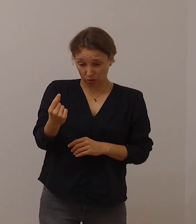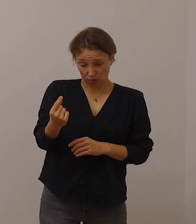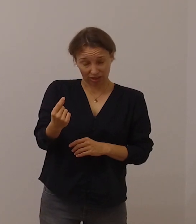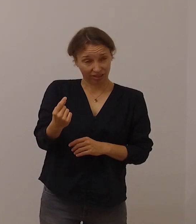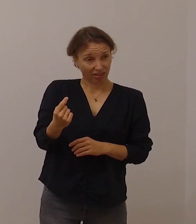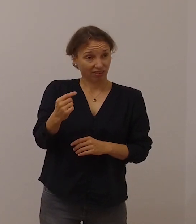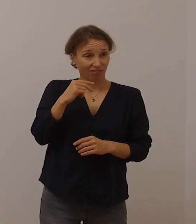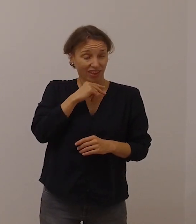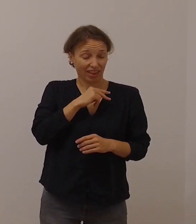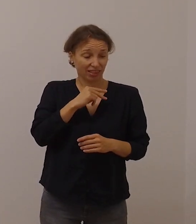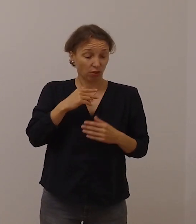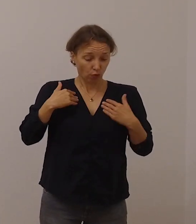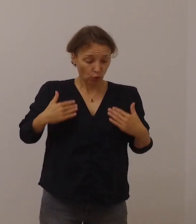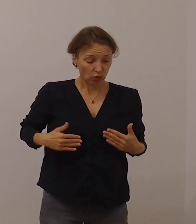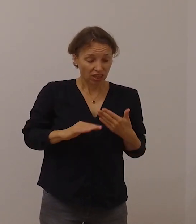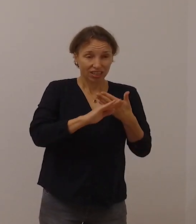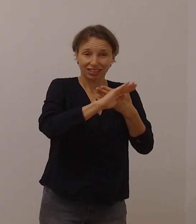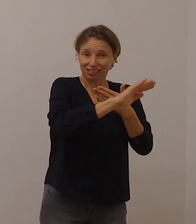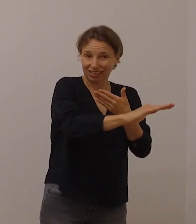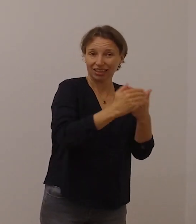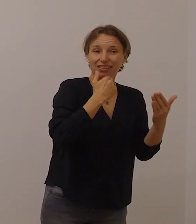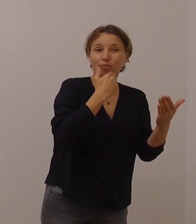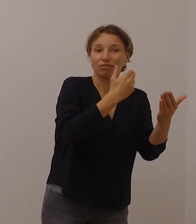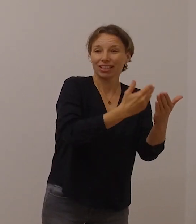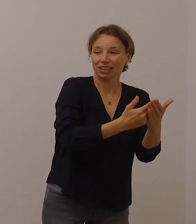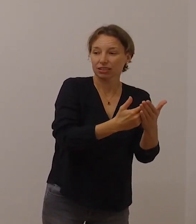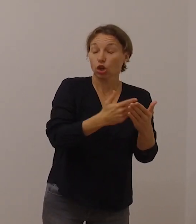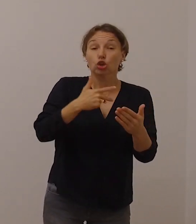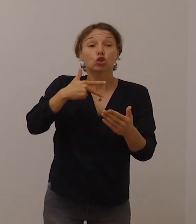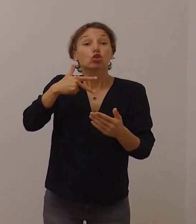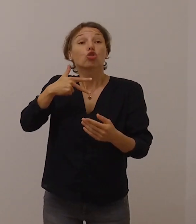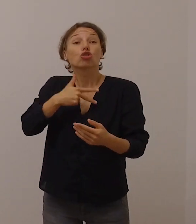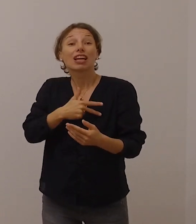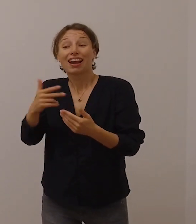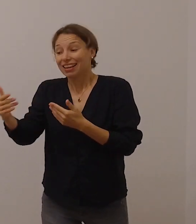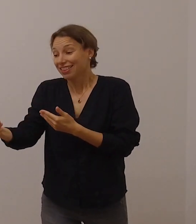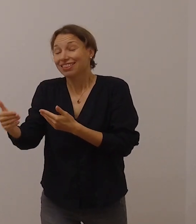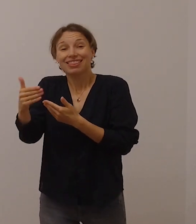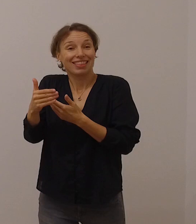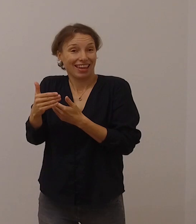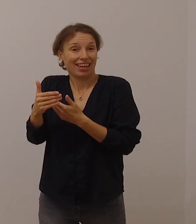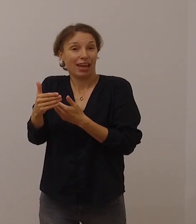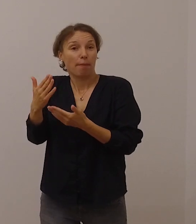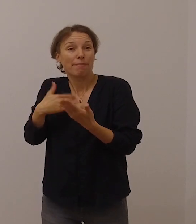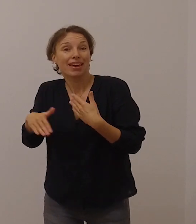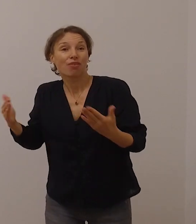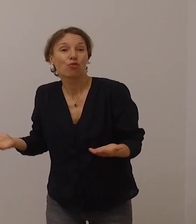die soziale Nähe zu suchen und auf vielfältige und auch auf kreative Weise zu vermitteln.